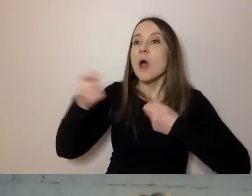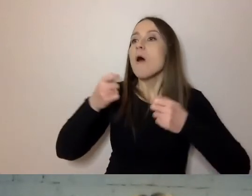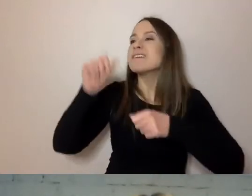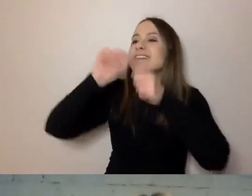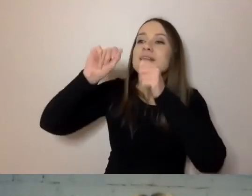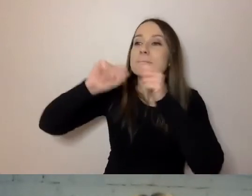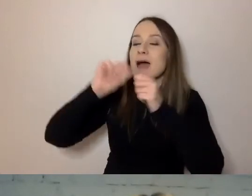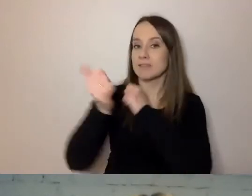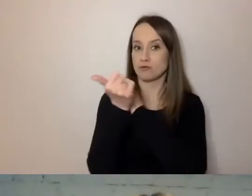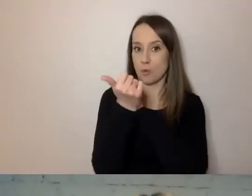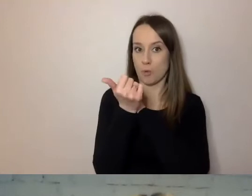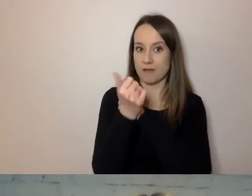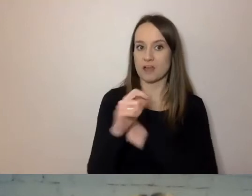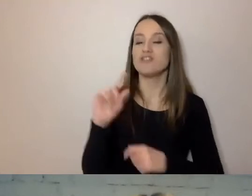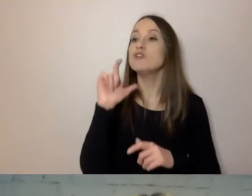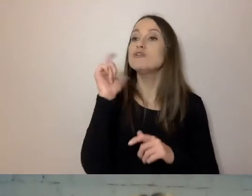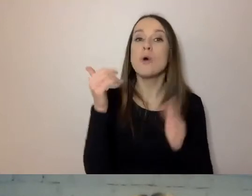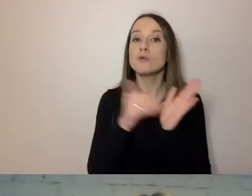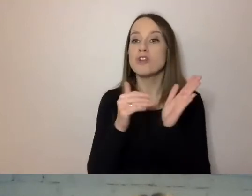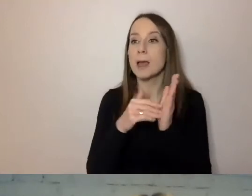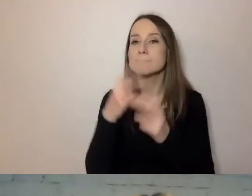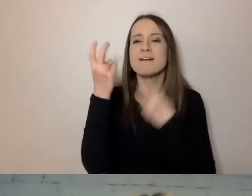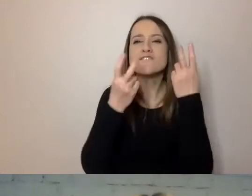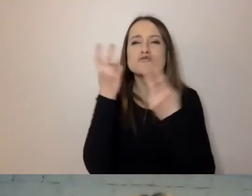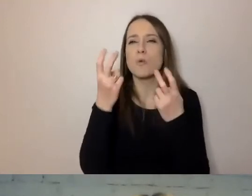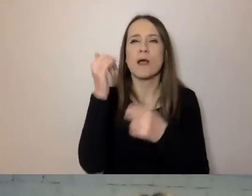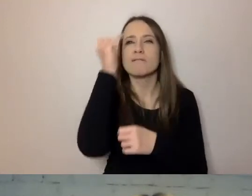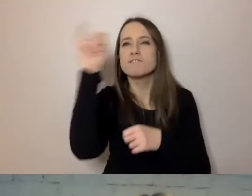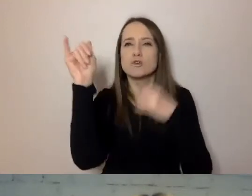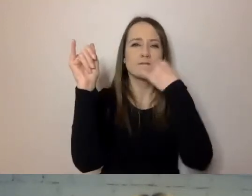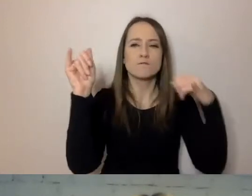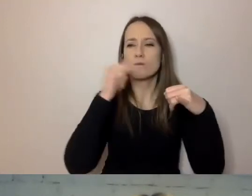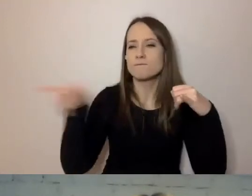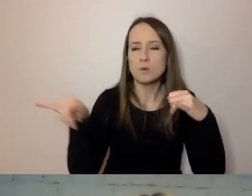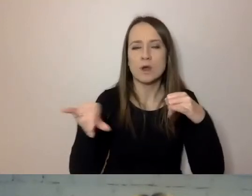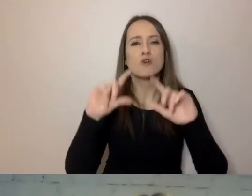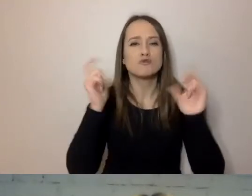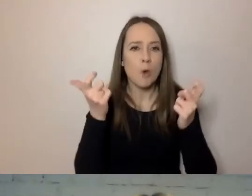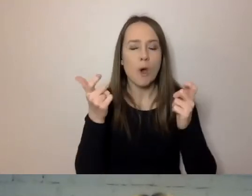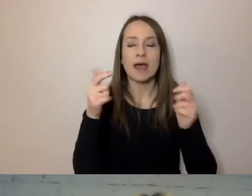Czego ma szukać do wykreślenia, a co znaleźć jako ważną informację dla odbiorcy.